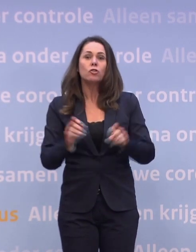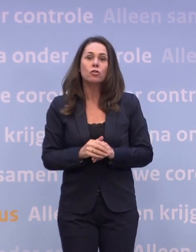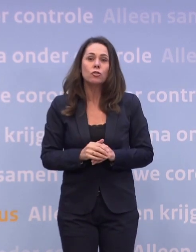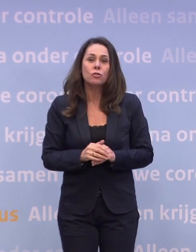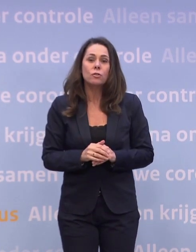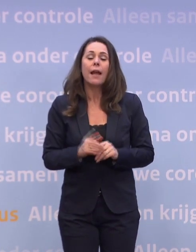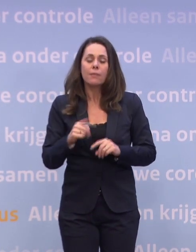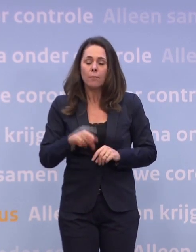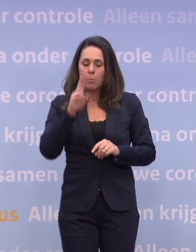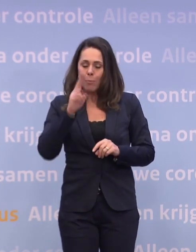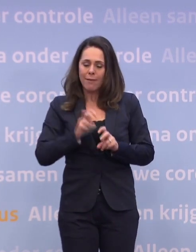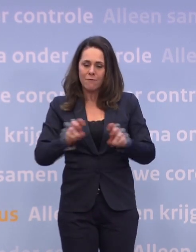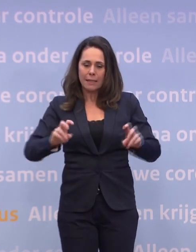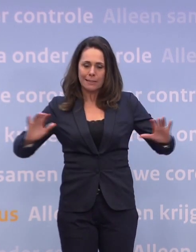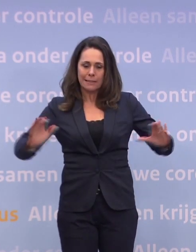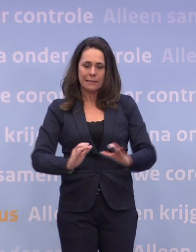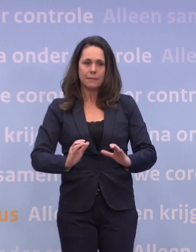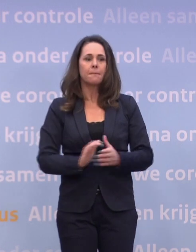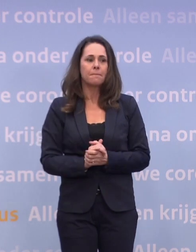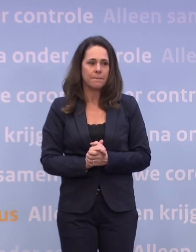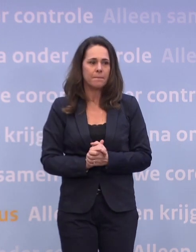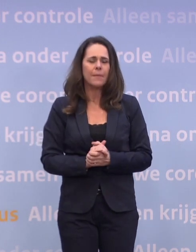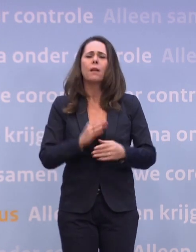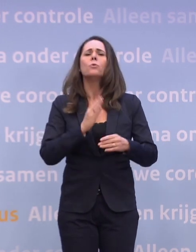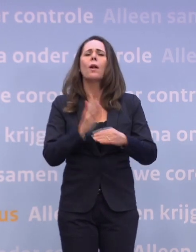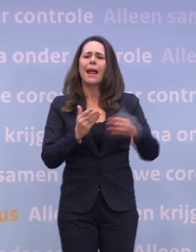...we gaan dat virus onder controle krijgen. Toch nog één vraag.